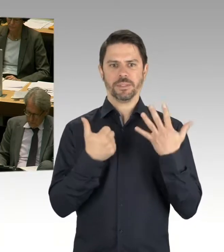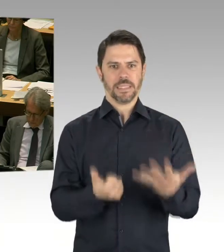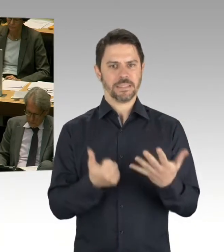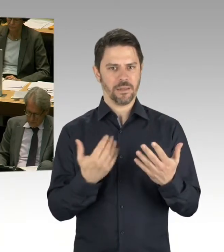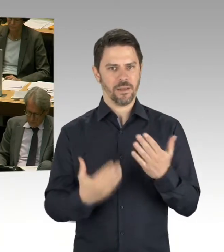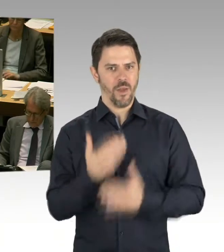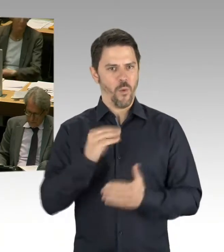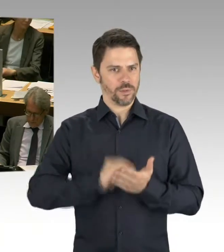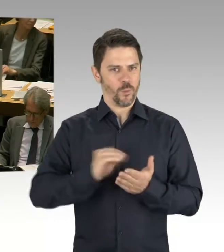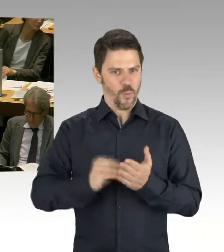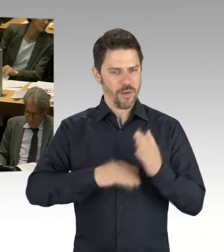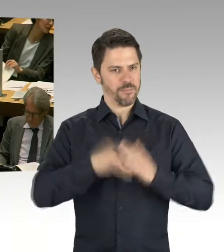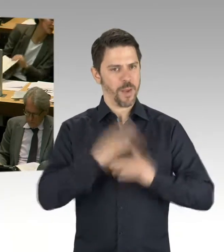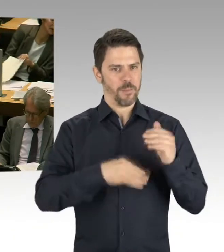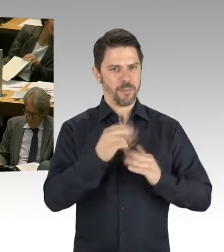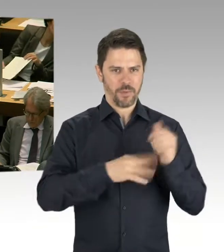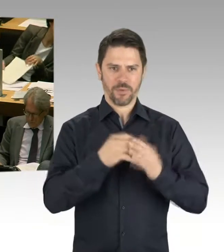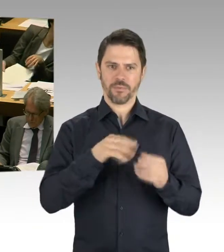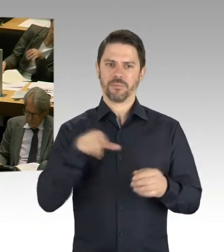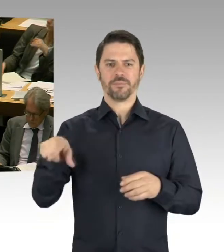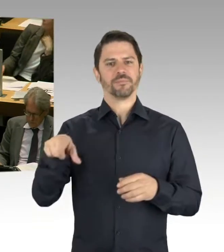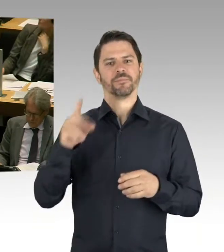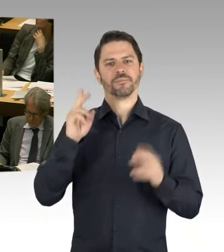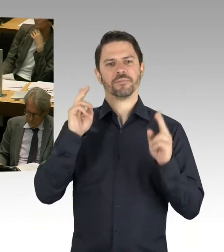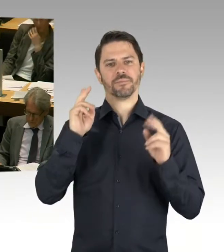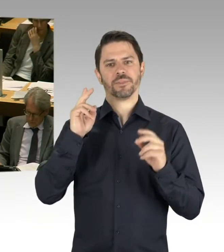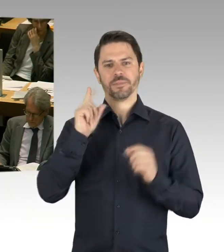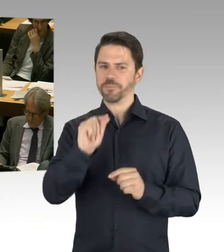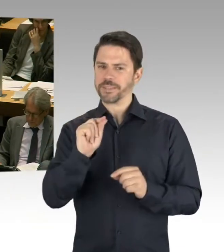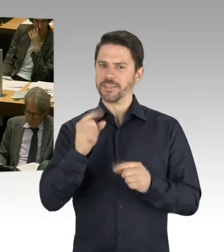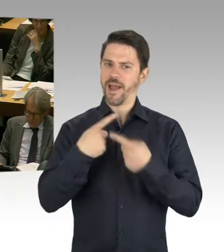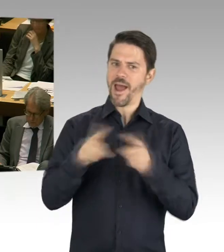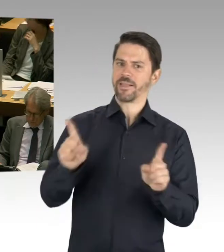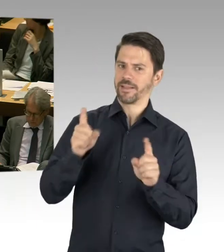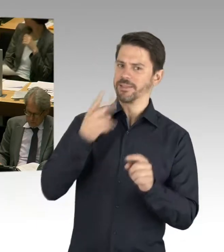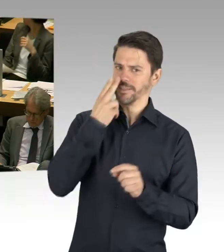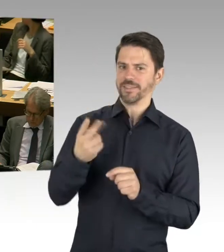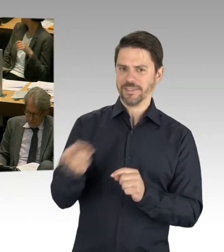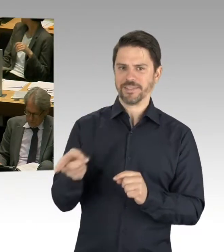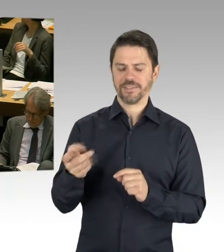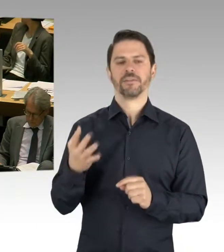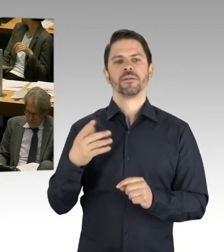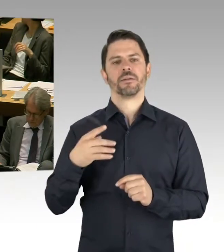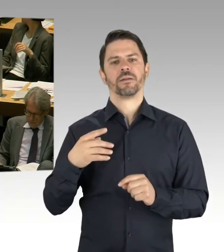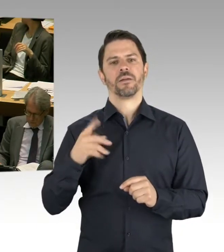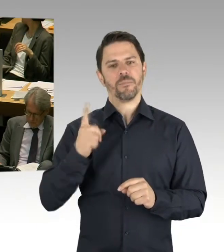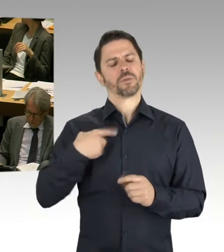von Frau Lompscher, und haben baufachliche Standards auch aufgrund dessen eben entwickelt, die im Senat beschlossen worden sind.